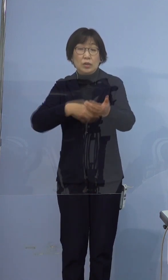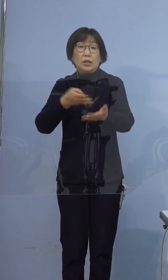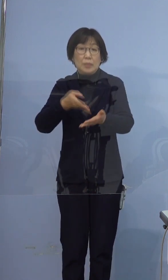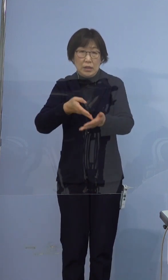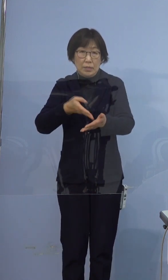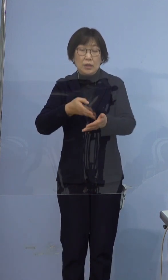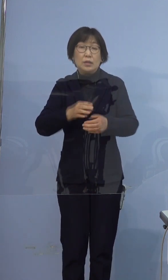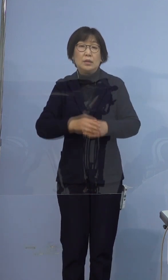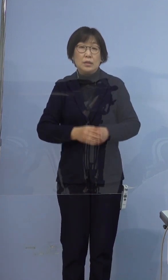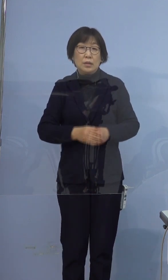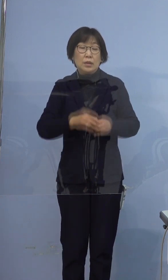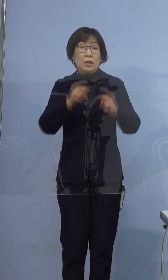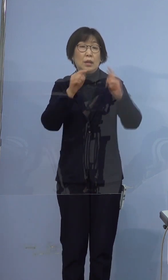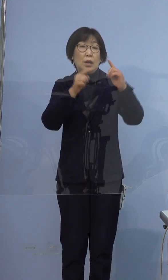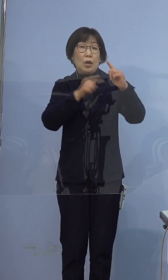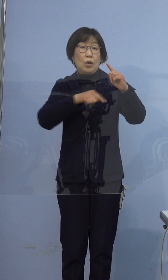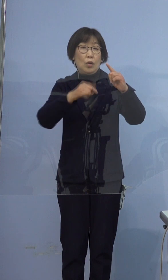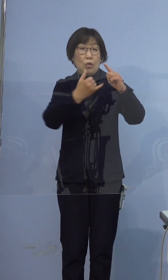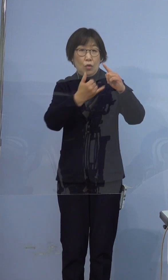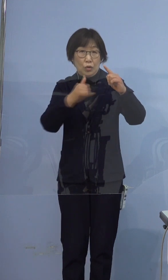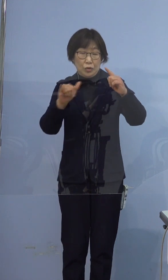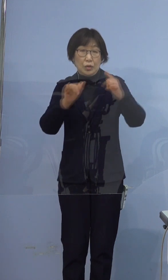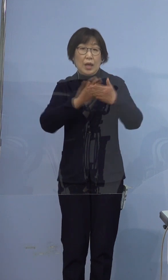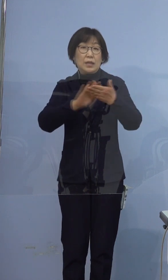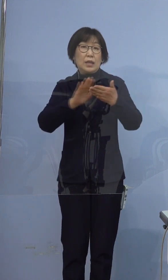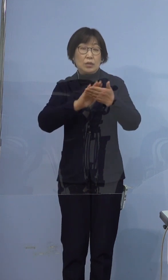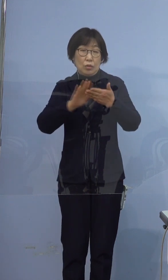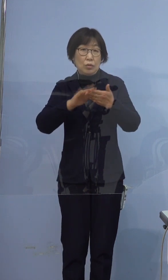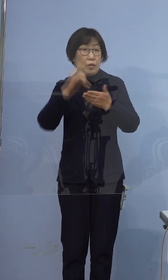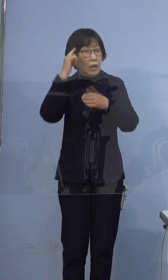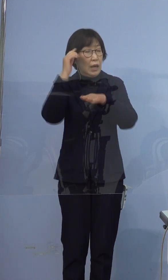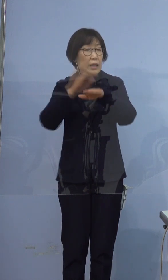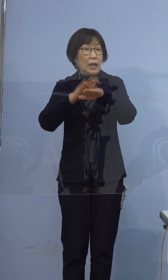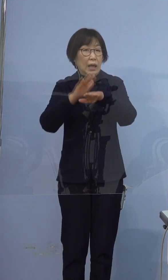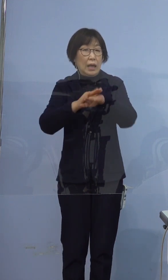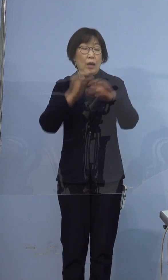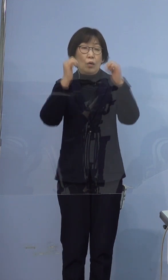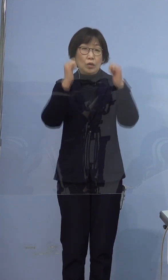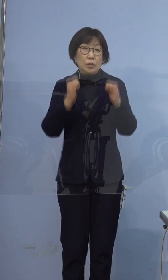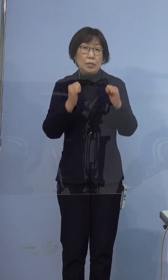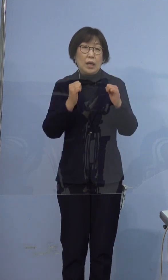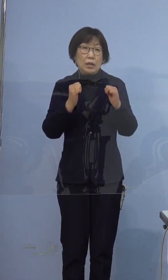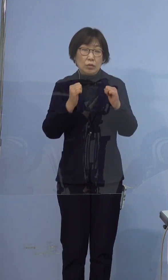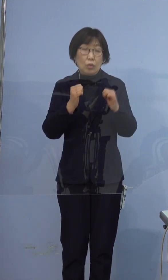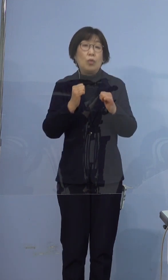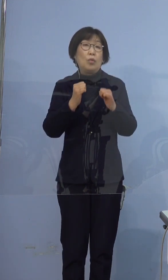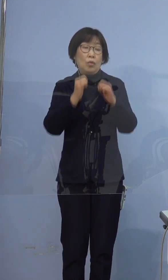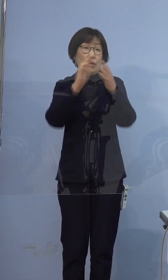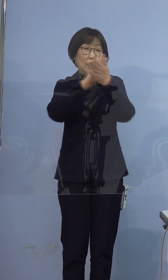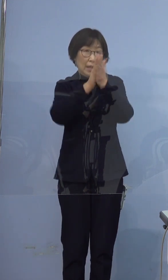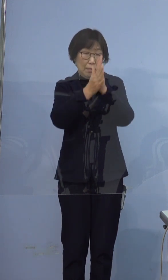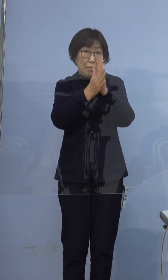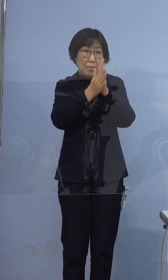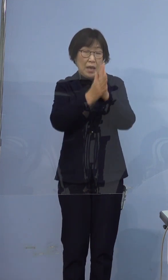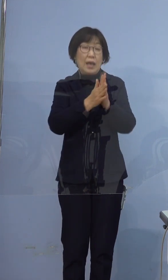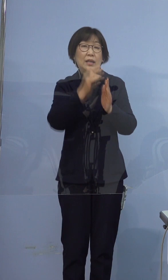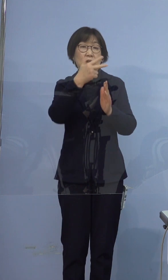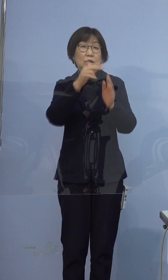なお公衆衛生上の観点からお住まいの 都道府県名および市町村名を公表します